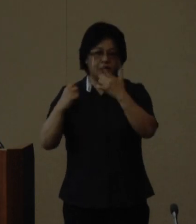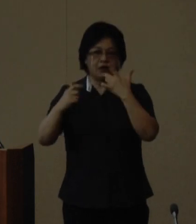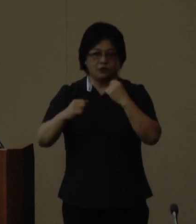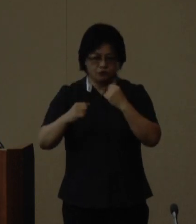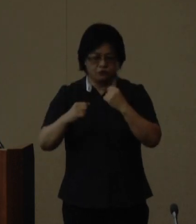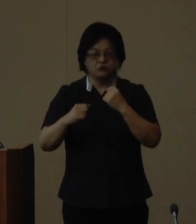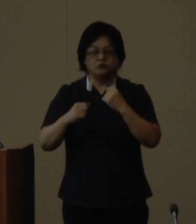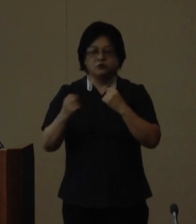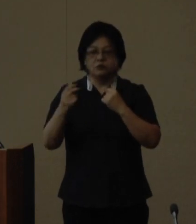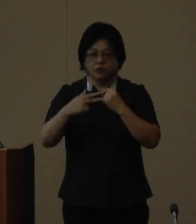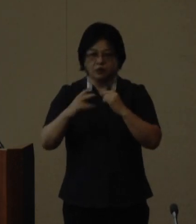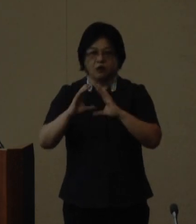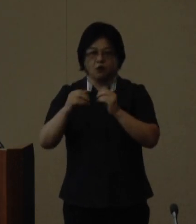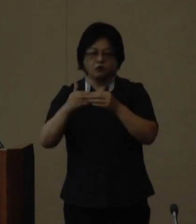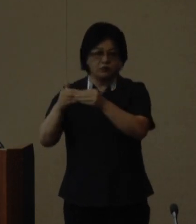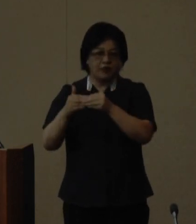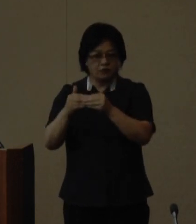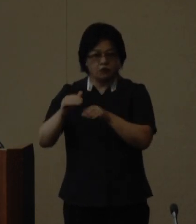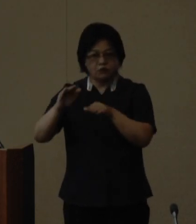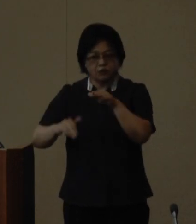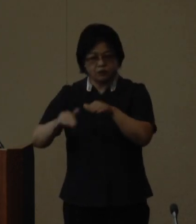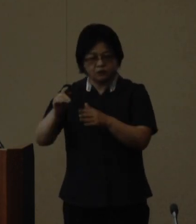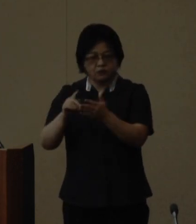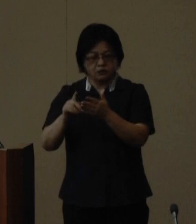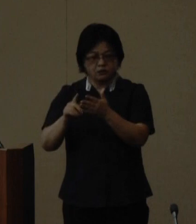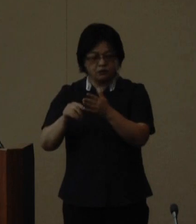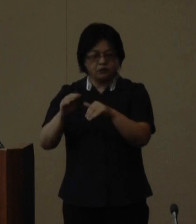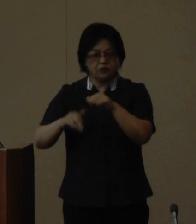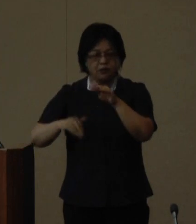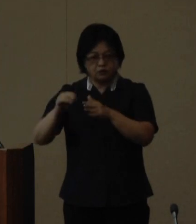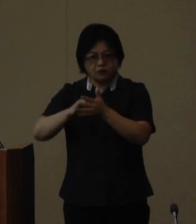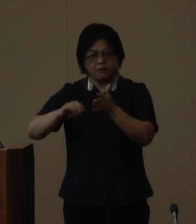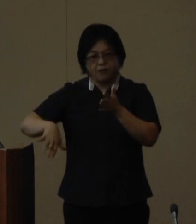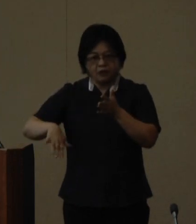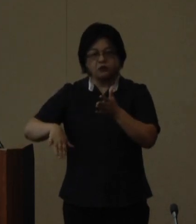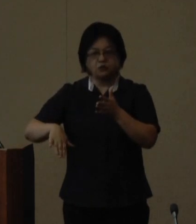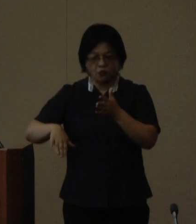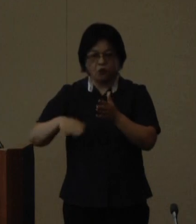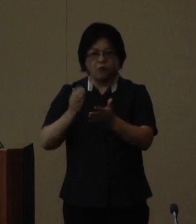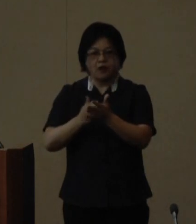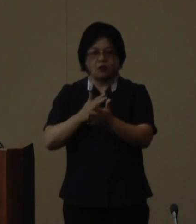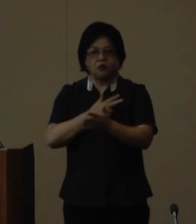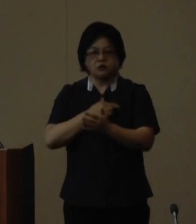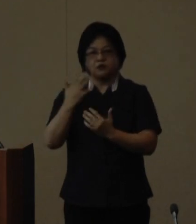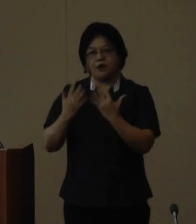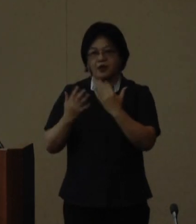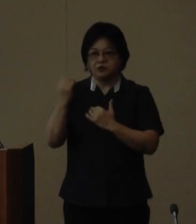元国連女性差別撤廃委員会委員長 で弁護士の林 陽子さんまた県内